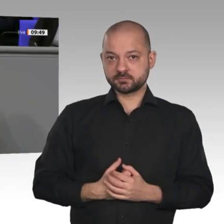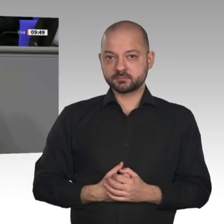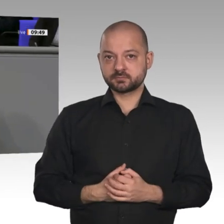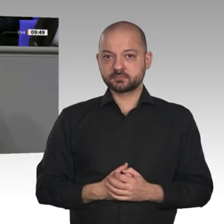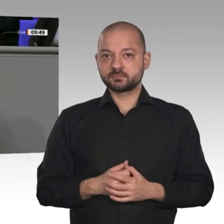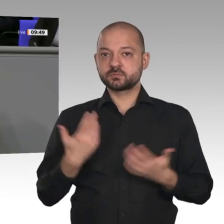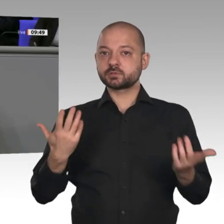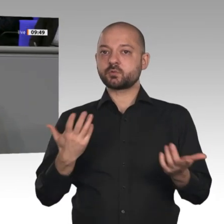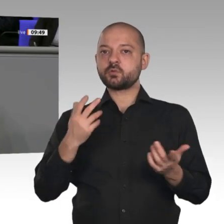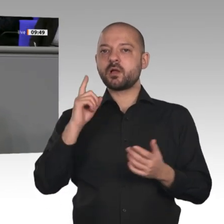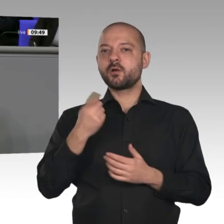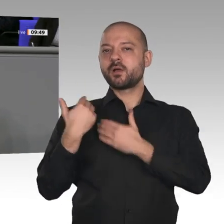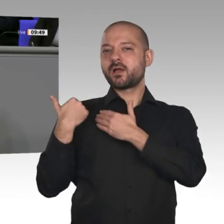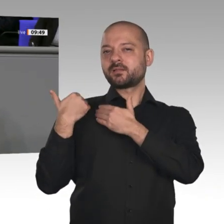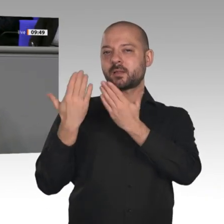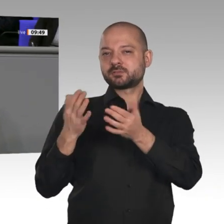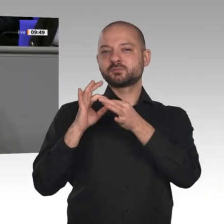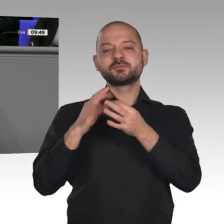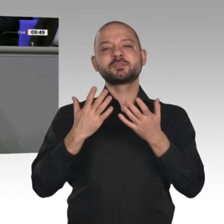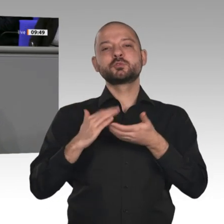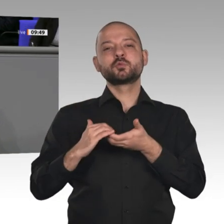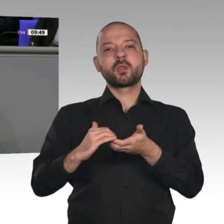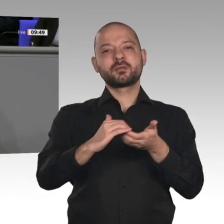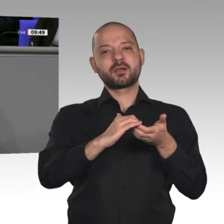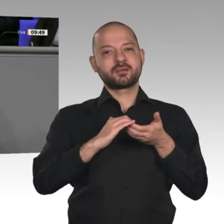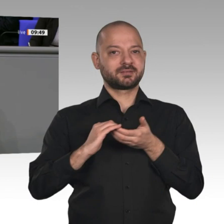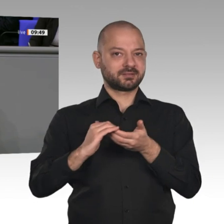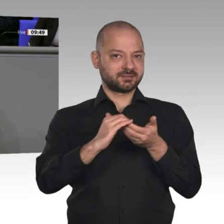erhöhen. Vor allen Dingen geht es darum, technischen Fortschritt so